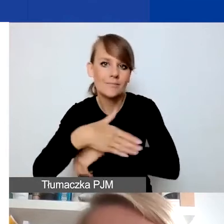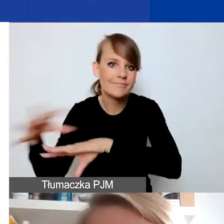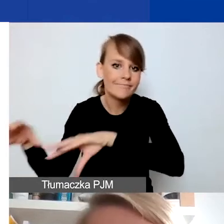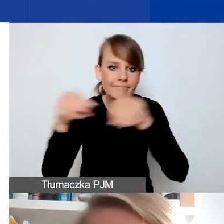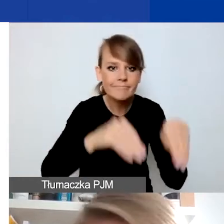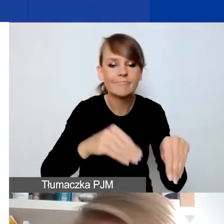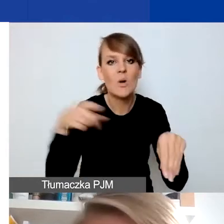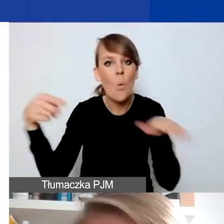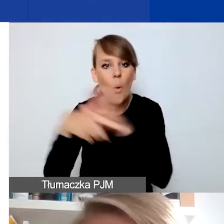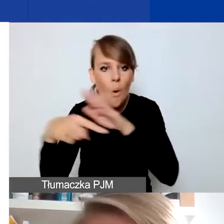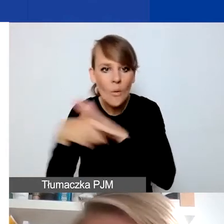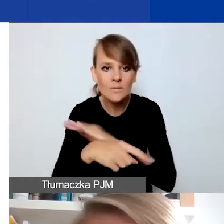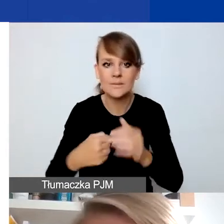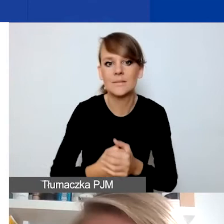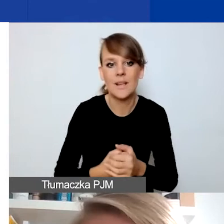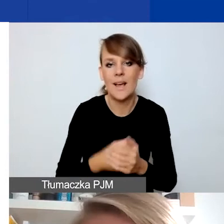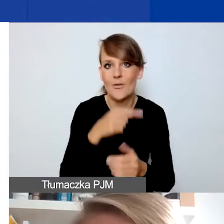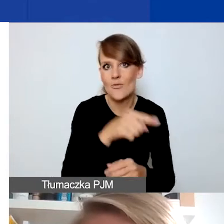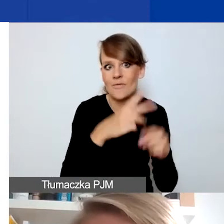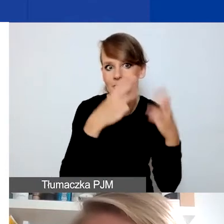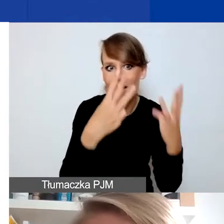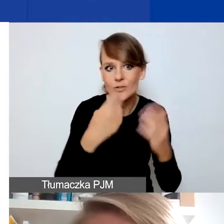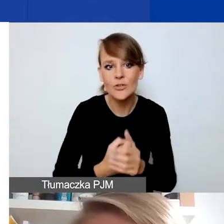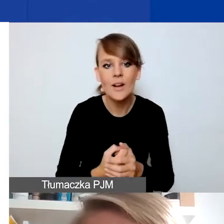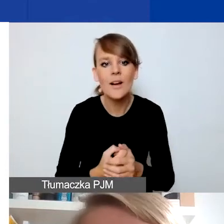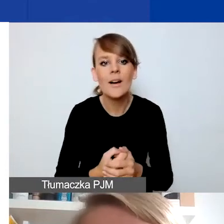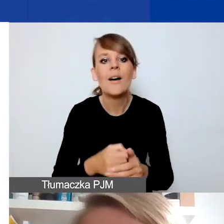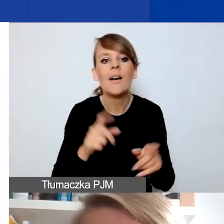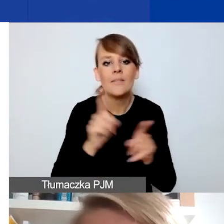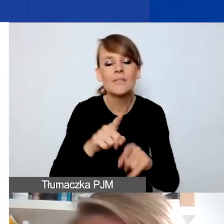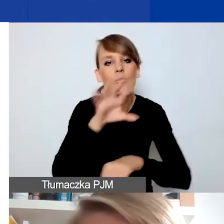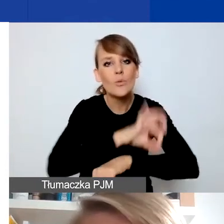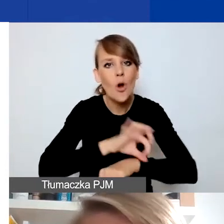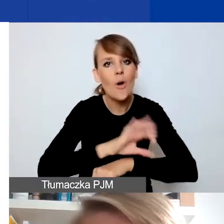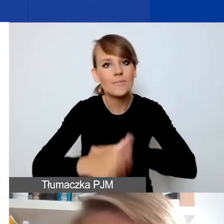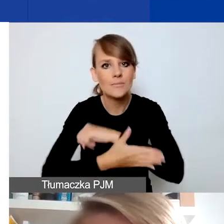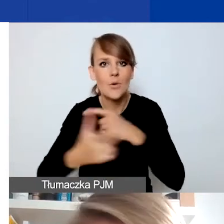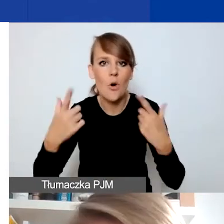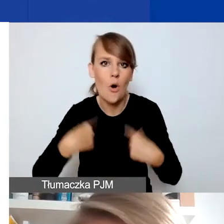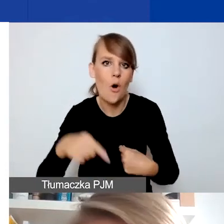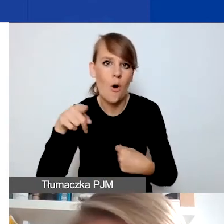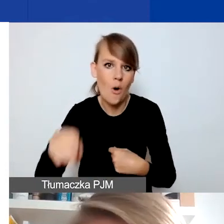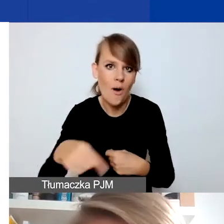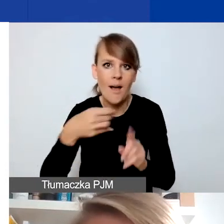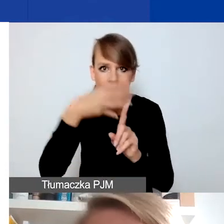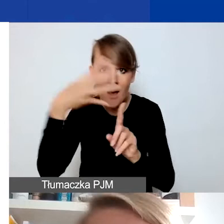Na projektach zawierających działania wspierające osoby LGBT+ oraz na projektach o charakterze antydyskryminacyjnym.